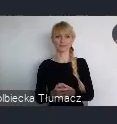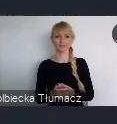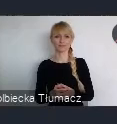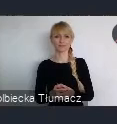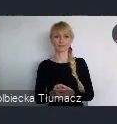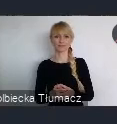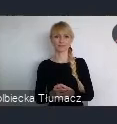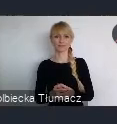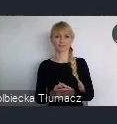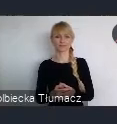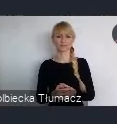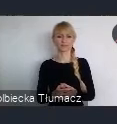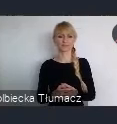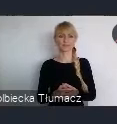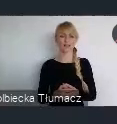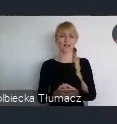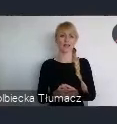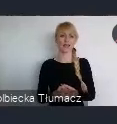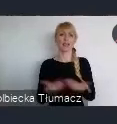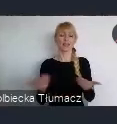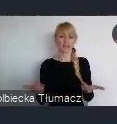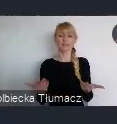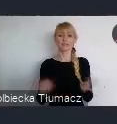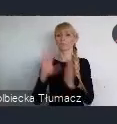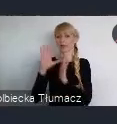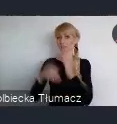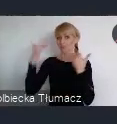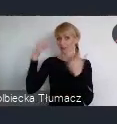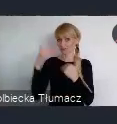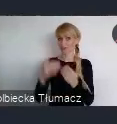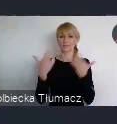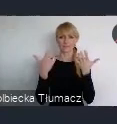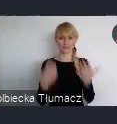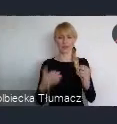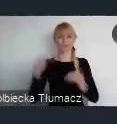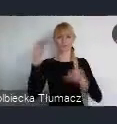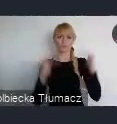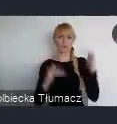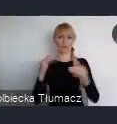ale rzeczywiście na zrownoważony rozwój. Jak Państwo popatrzycie, i też popatrzycie na swoje miasta,